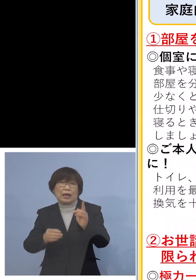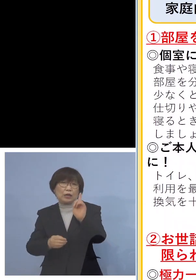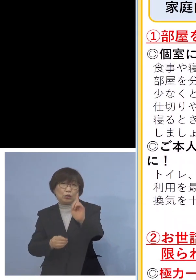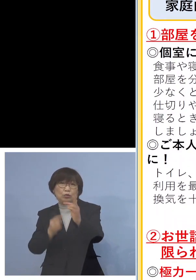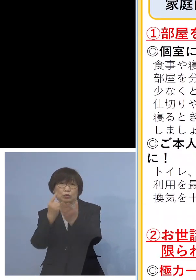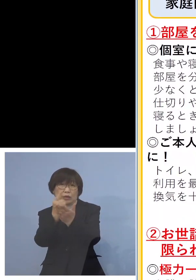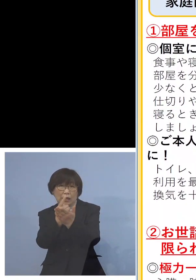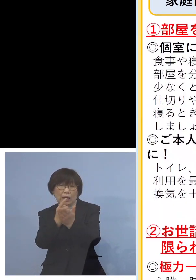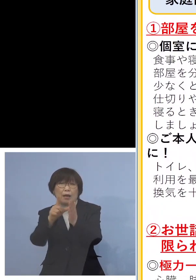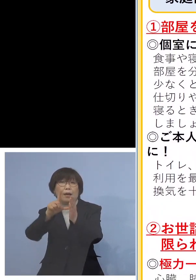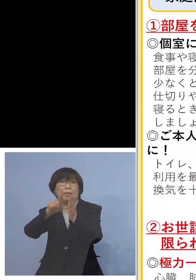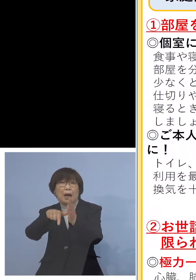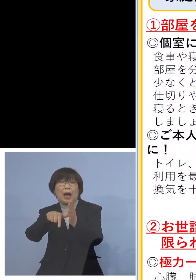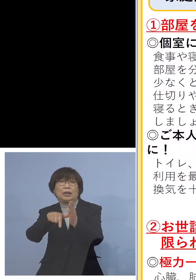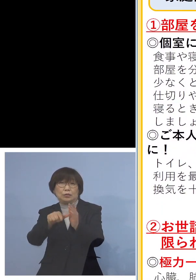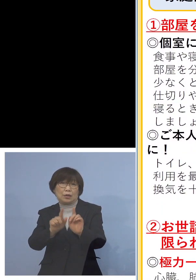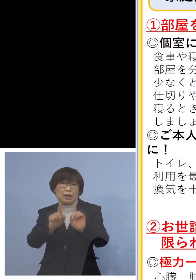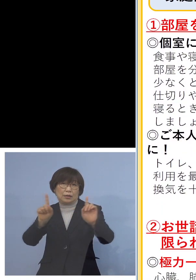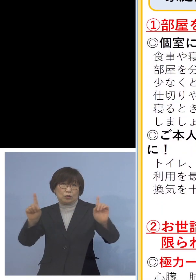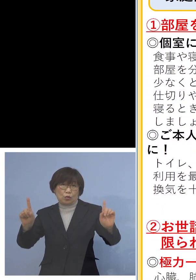ソーシャルディスタンスを 保っていただく